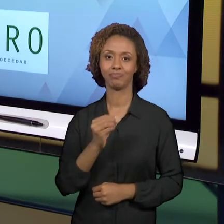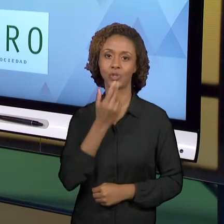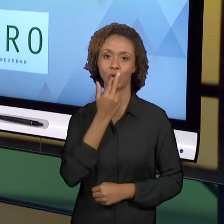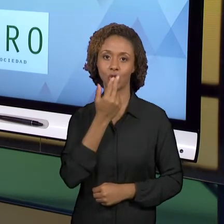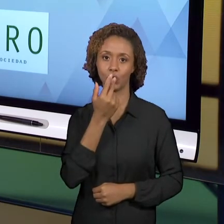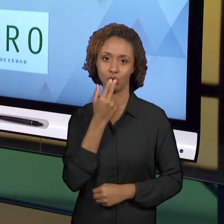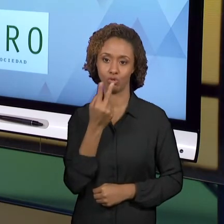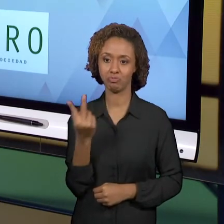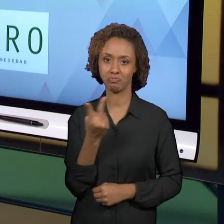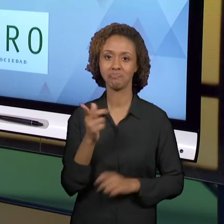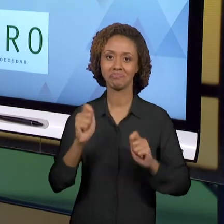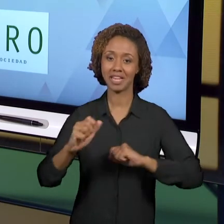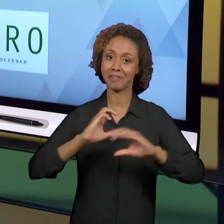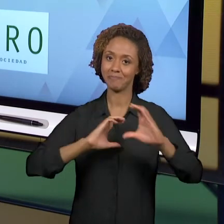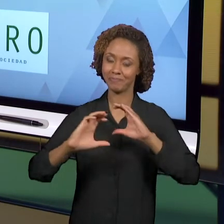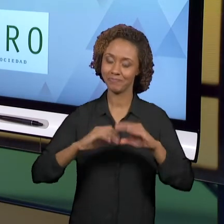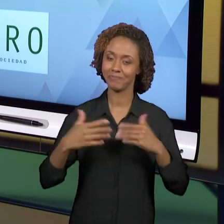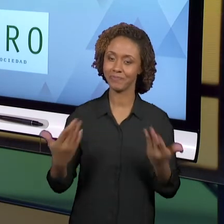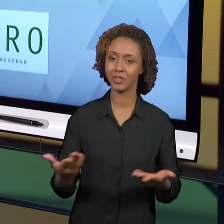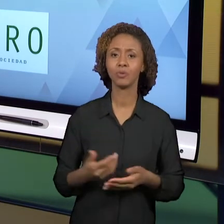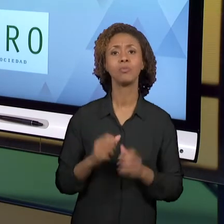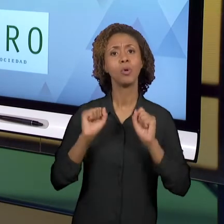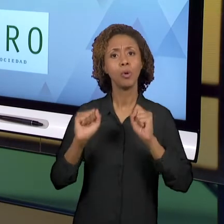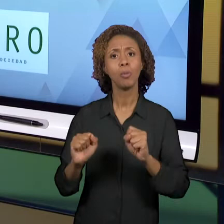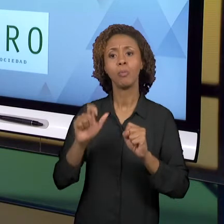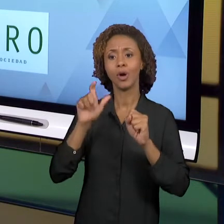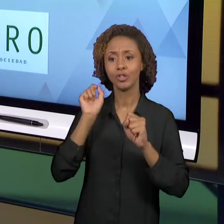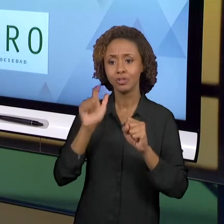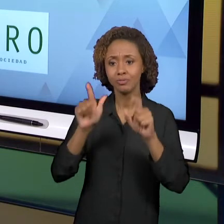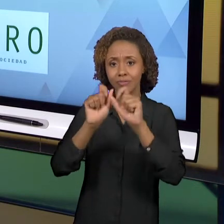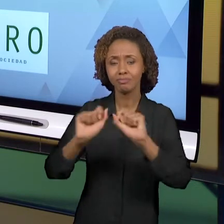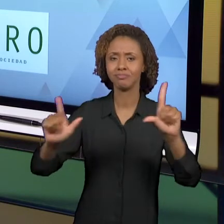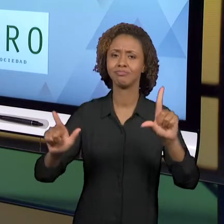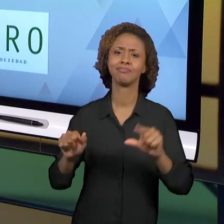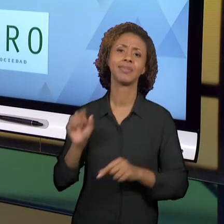ENTRAR. É GRATUITO. É DISPONÍVEL VIRTUALMENTE E É